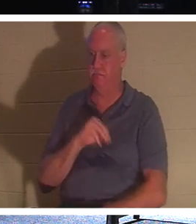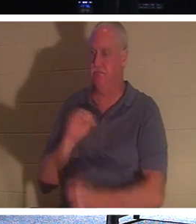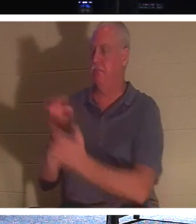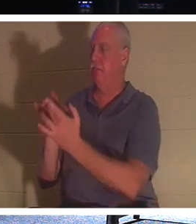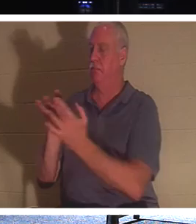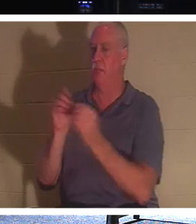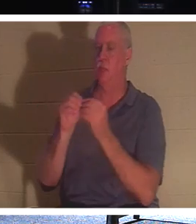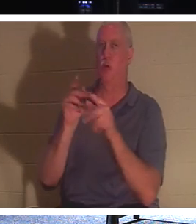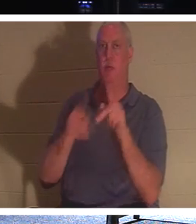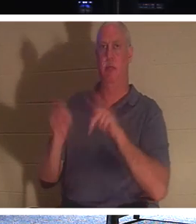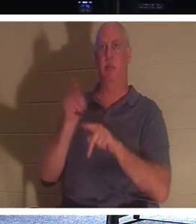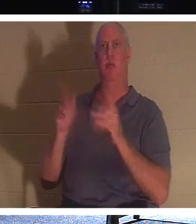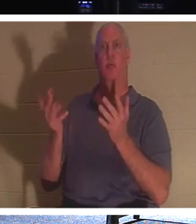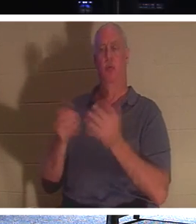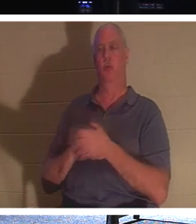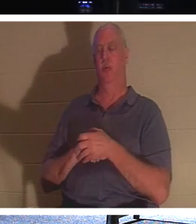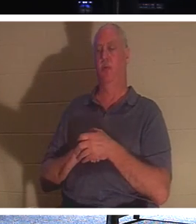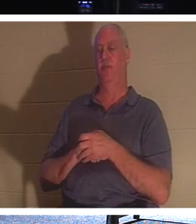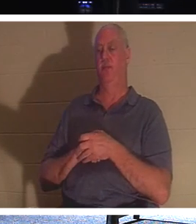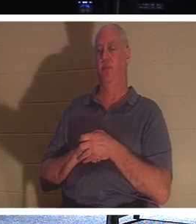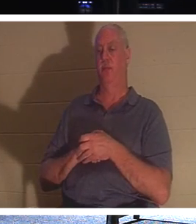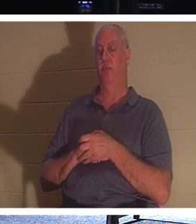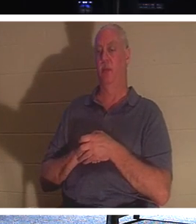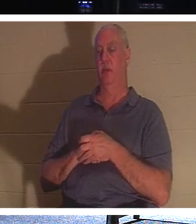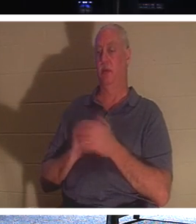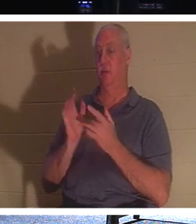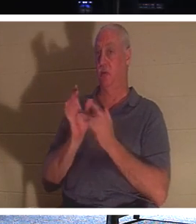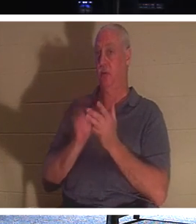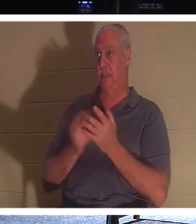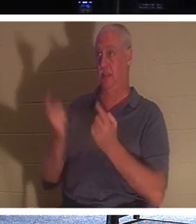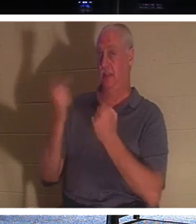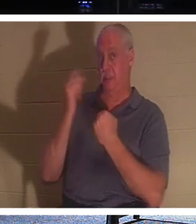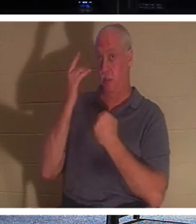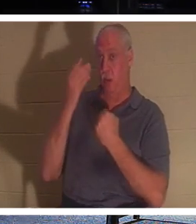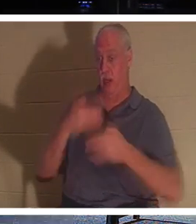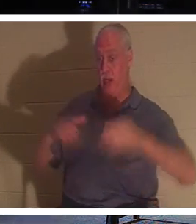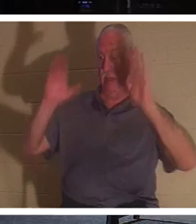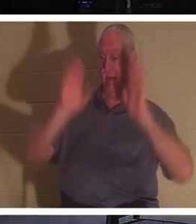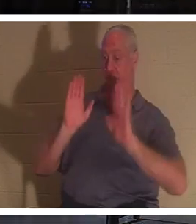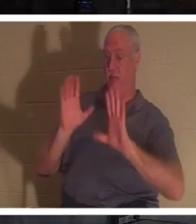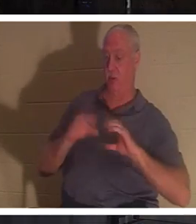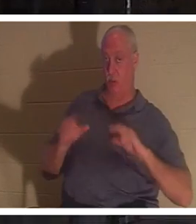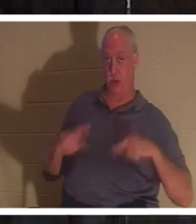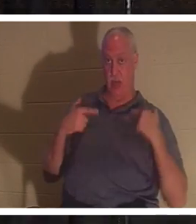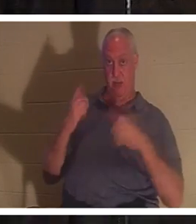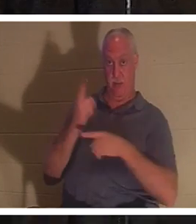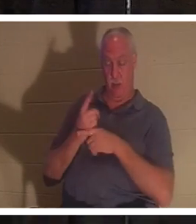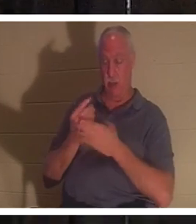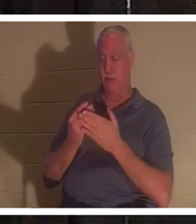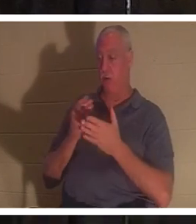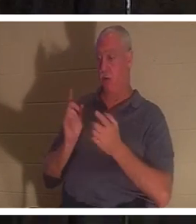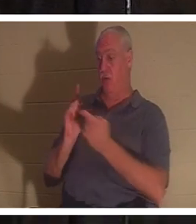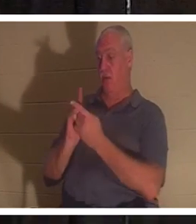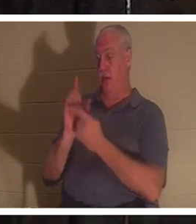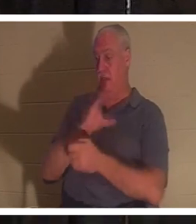是生活。耶稣来是为了给我们生命，对吗？ 圣经说， 在你遇见耶稣基督之前，你已经死在过